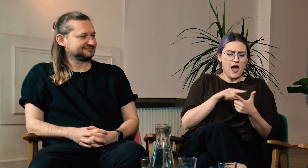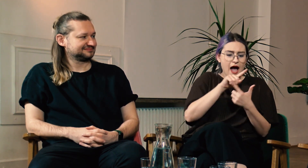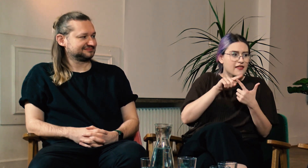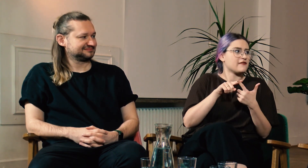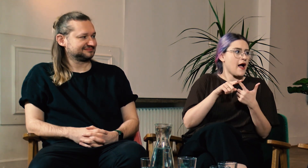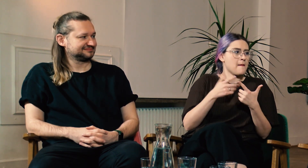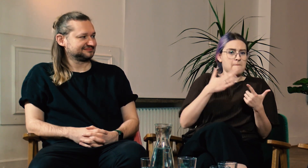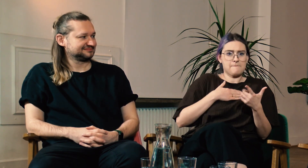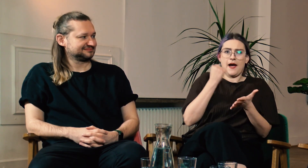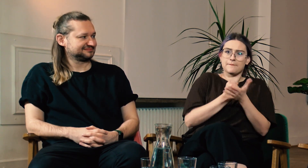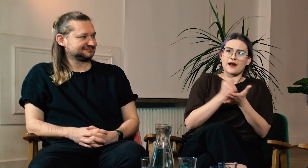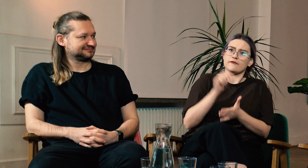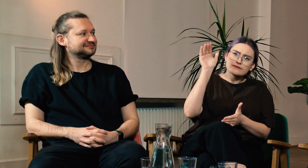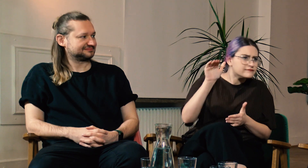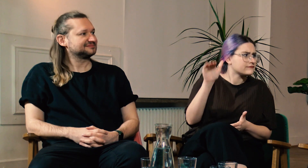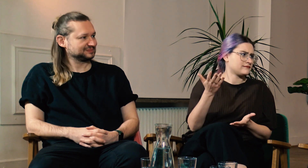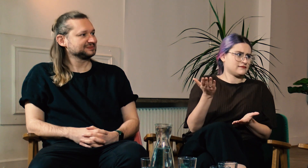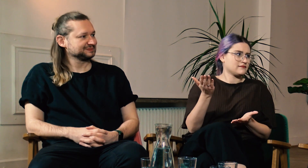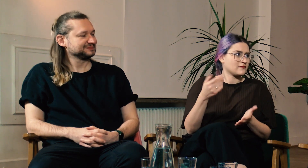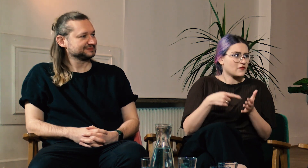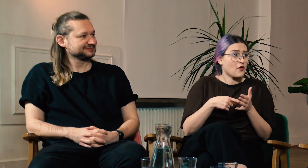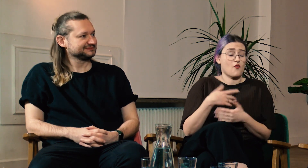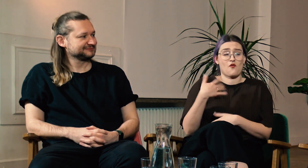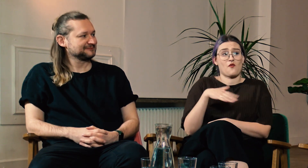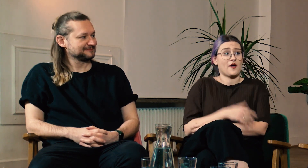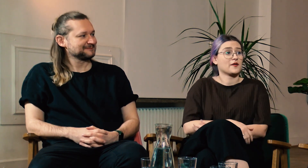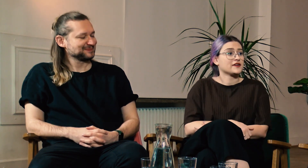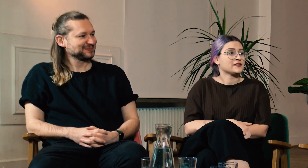Po drugie dowiedziałeś się, że masz prawo walczyć o swoje. Mega!